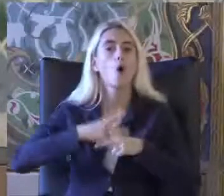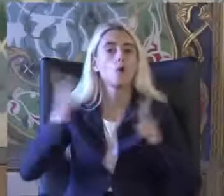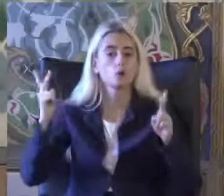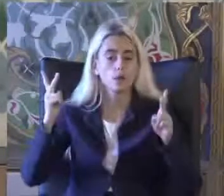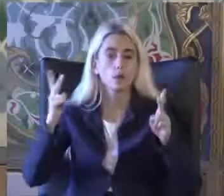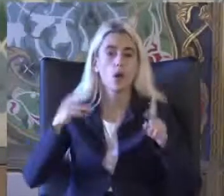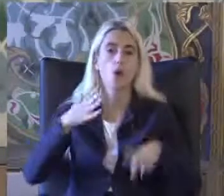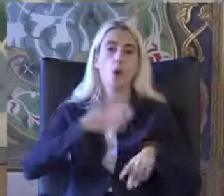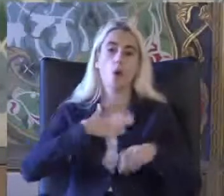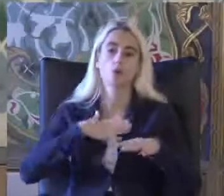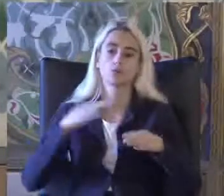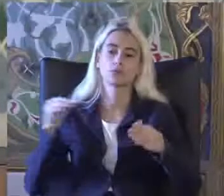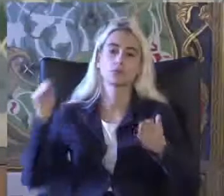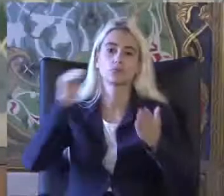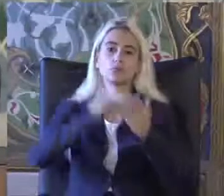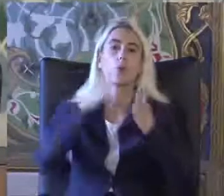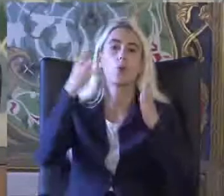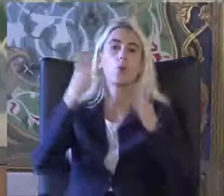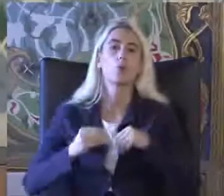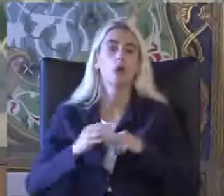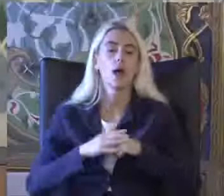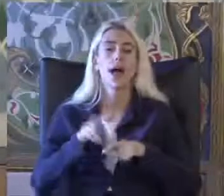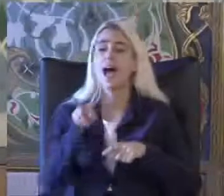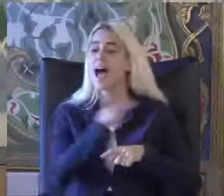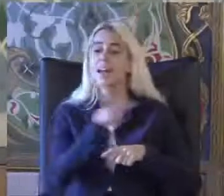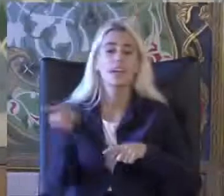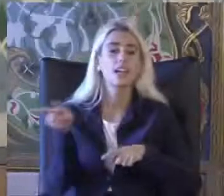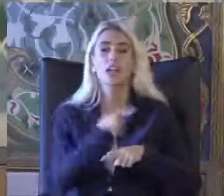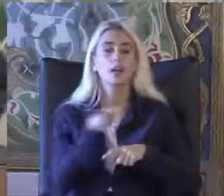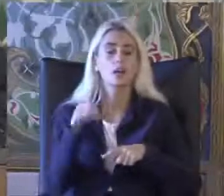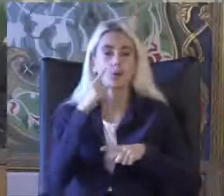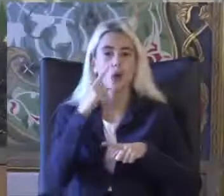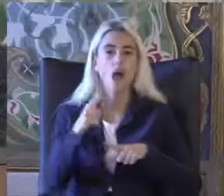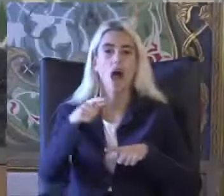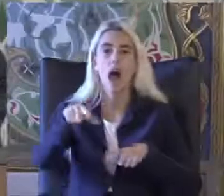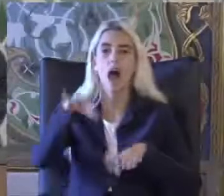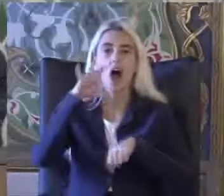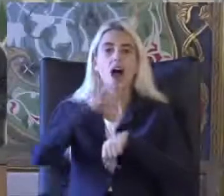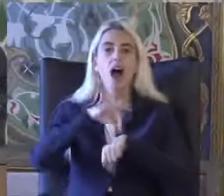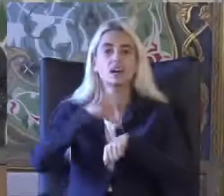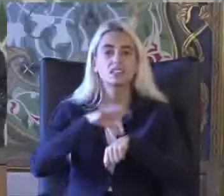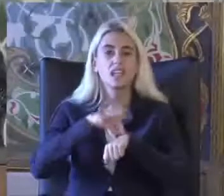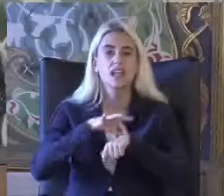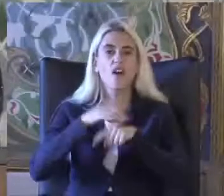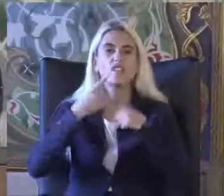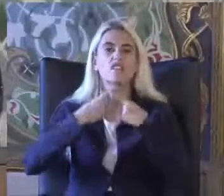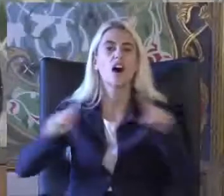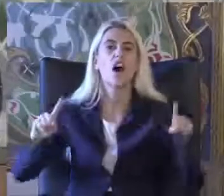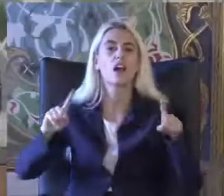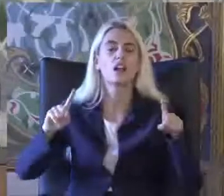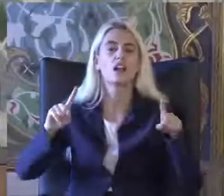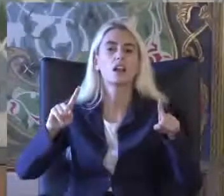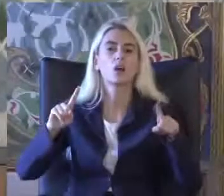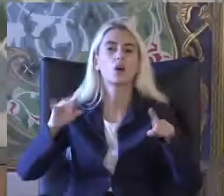Öne çıkıyor 2 kavramında Hastalık kavramından çok farklı Konular olduğunu